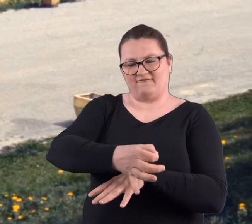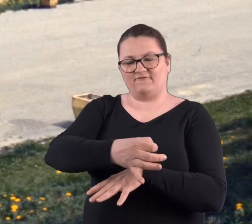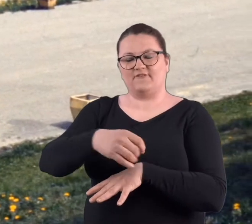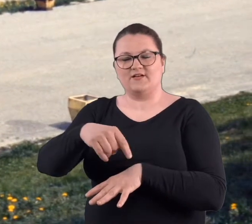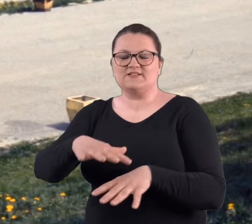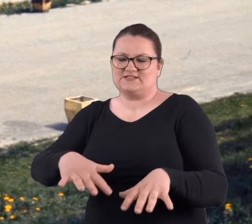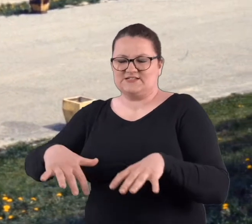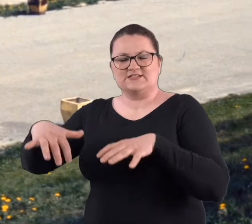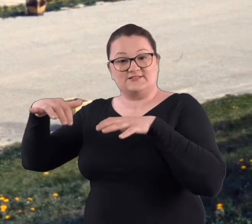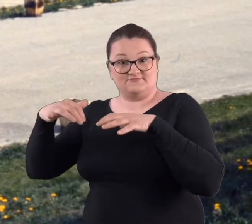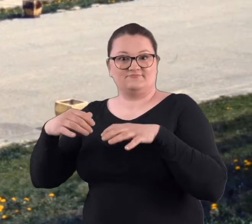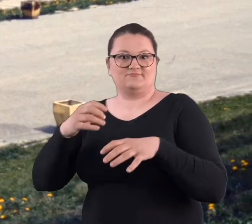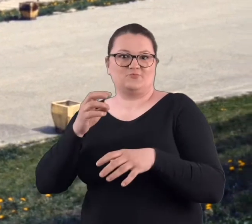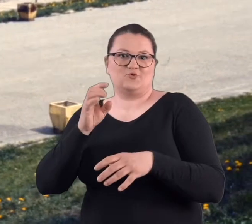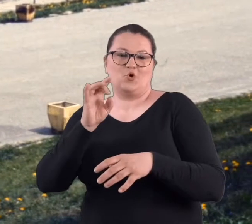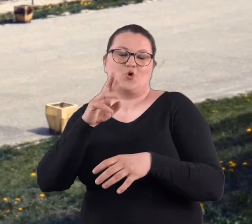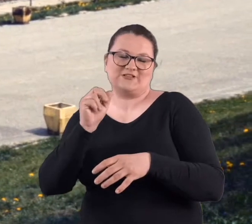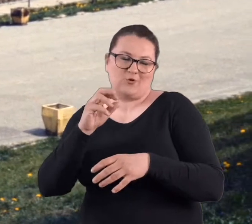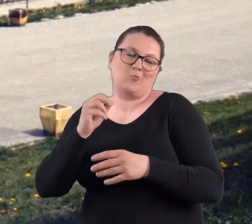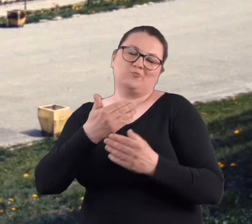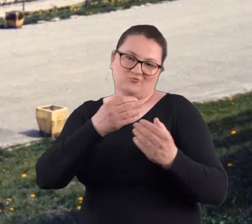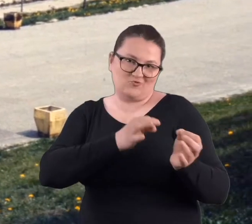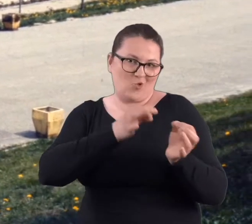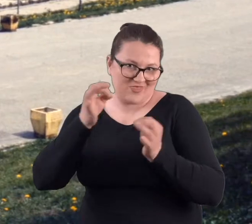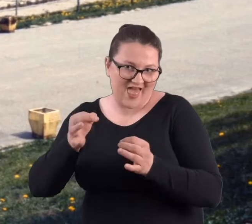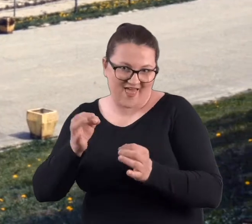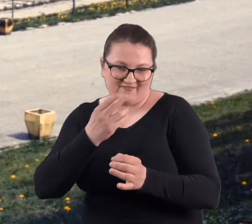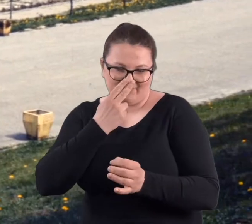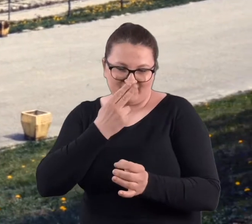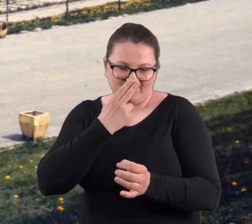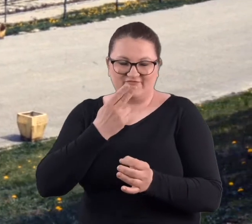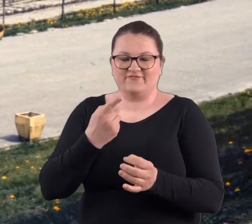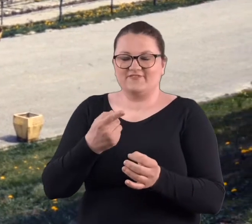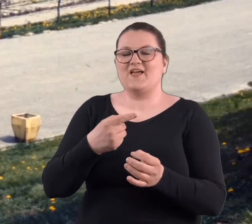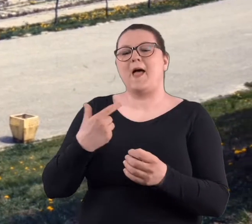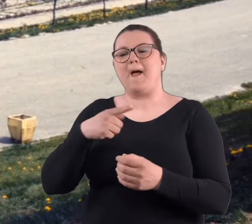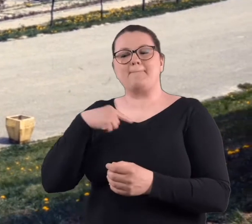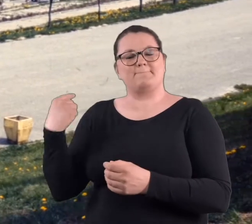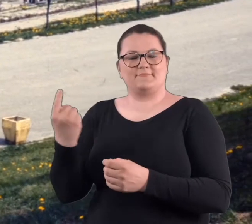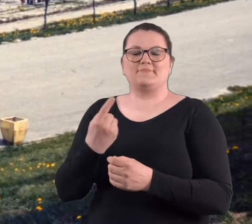który do tej pory przetrwał. No i to rozarium również. Sadziłyśmy te róże,